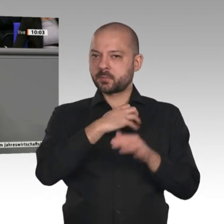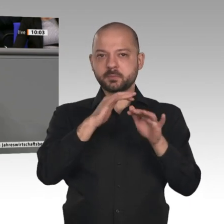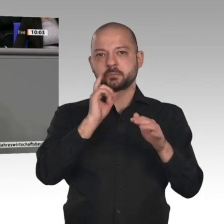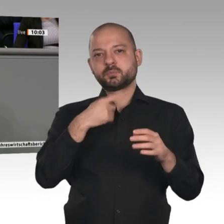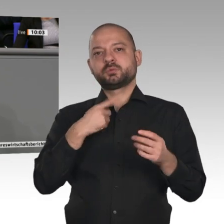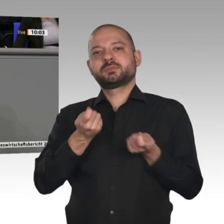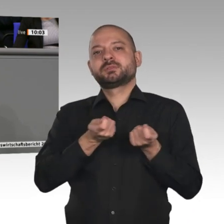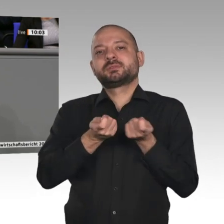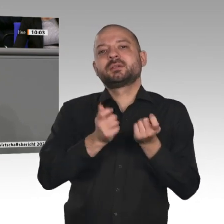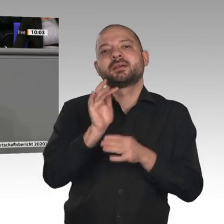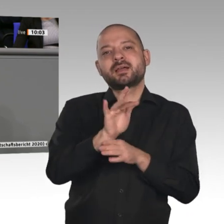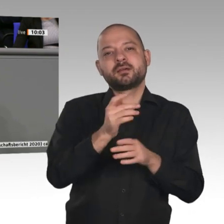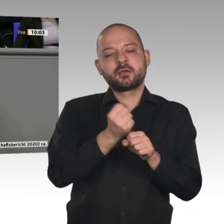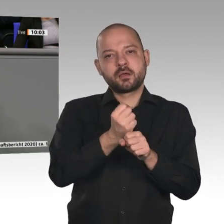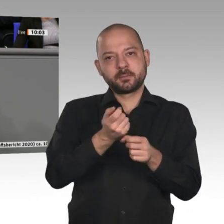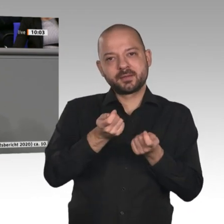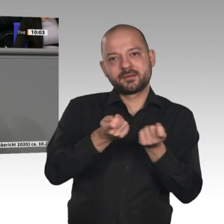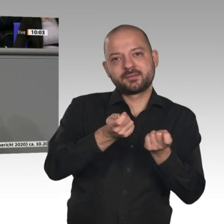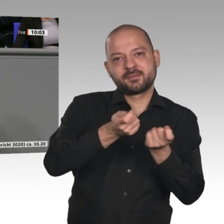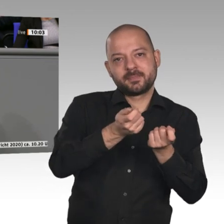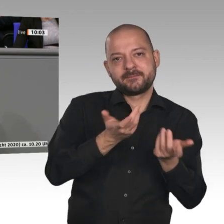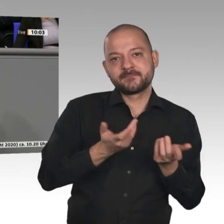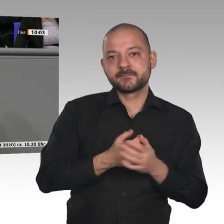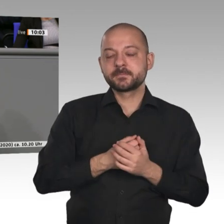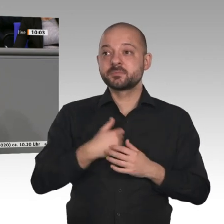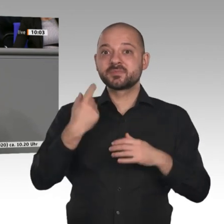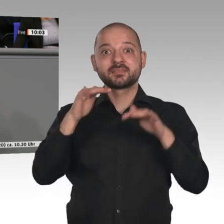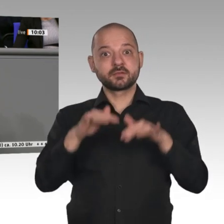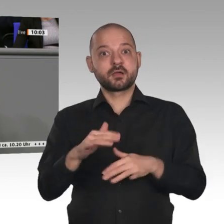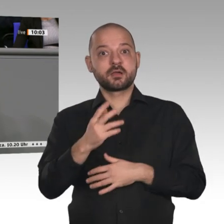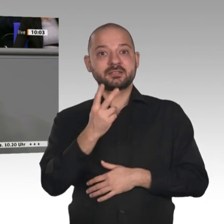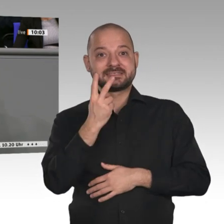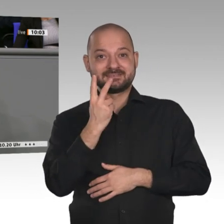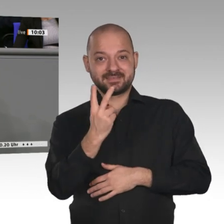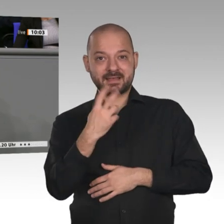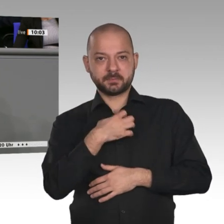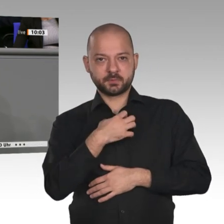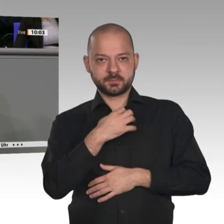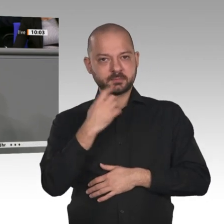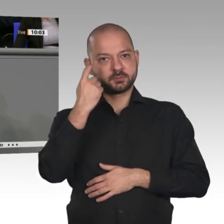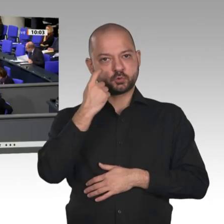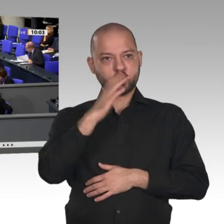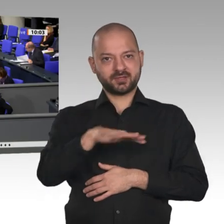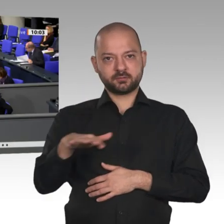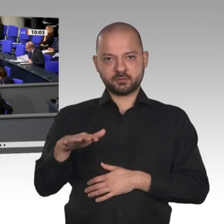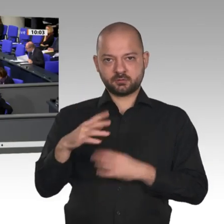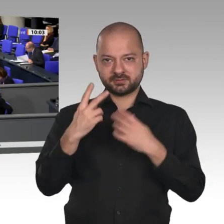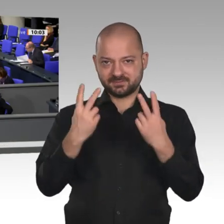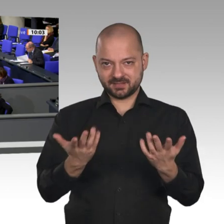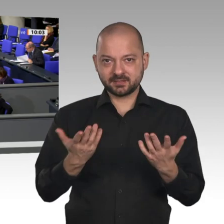Ausrüstungsinvestitionen. Wir brauchen hier deshalb einen wettbewerbsfähigen Industriestandard. Unternehmensteuerreform ist das andere Stichwort.